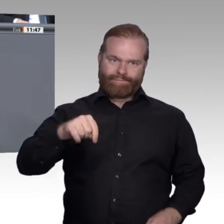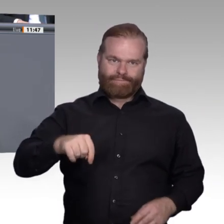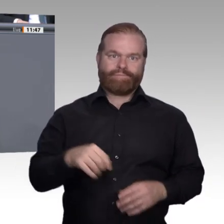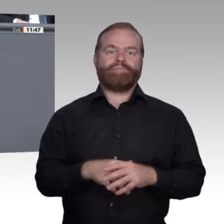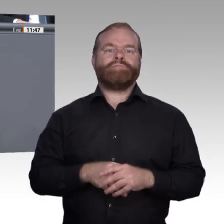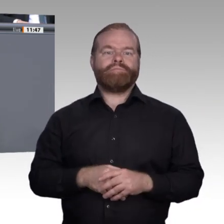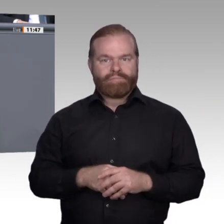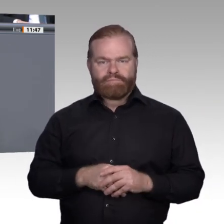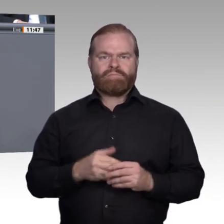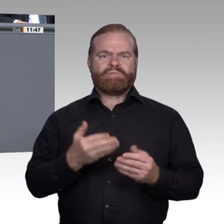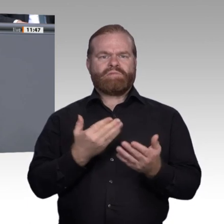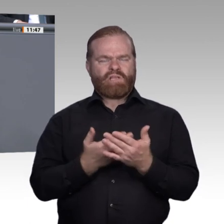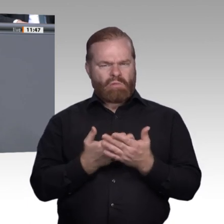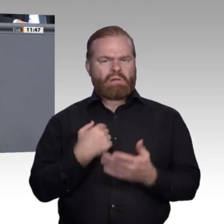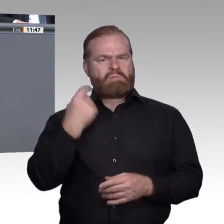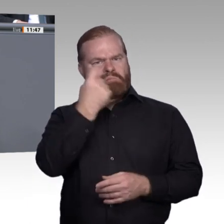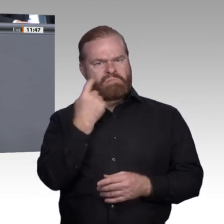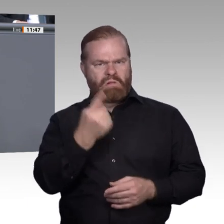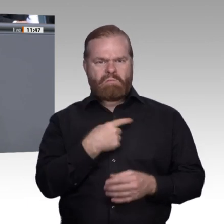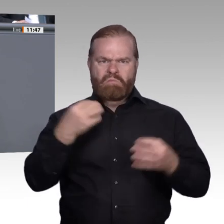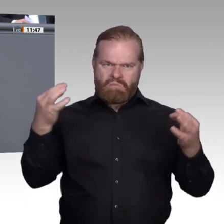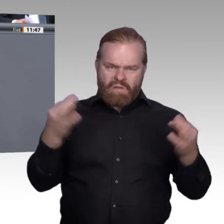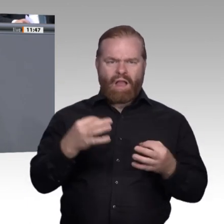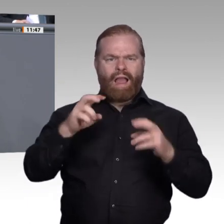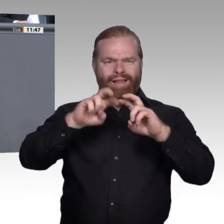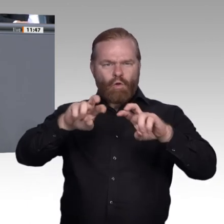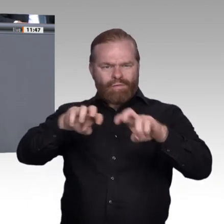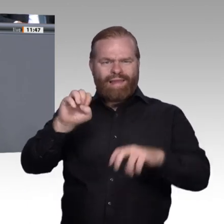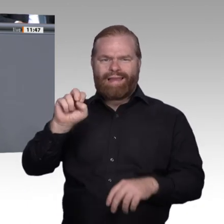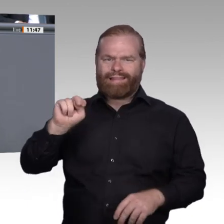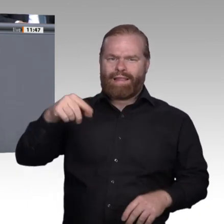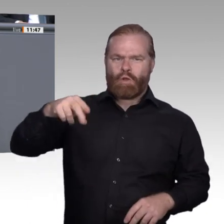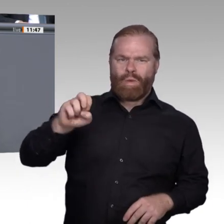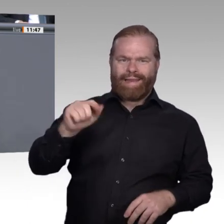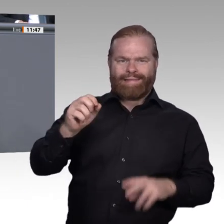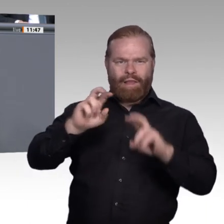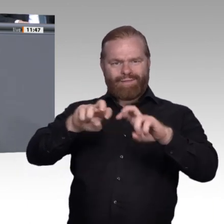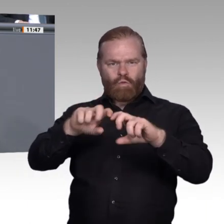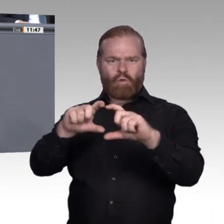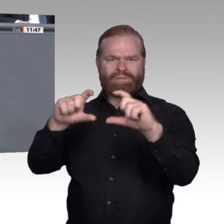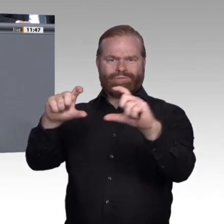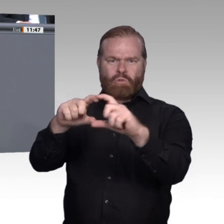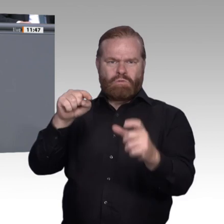Die wirklich relevante Antwort ist: Die Digitalisierung, der Wandel der Arbeitswelt ist für sich genommen noch kein Zukunftsversprechen.